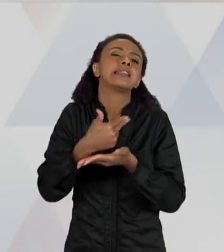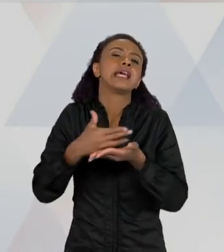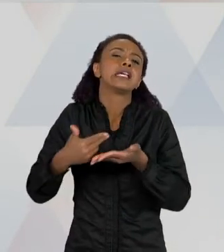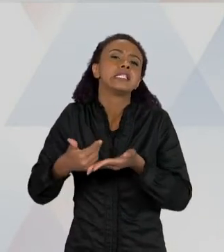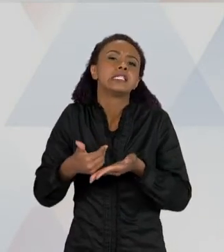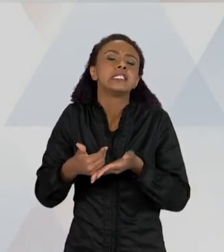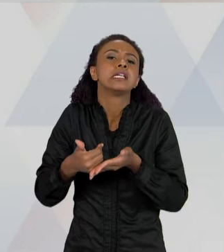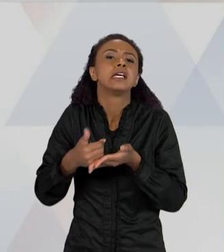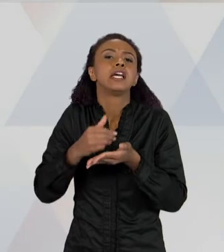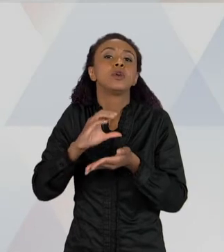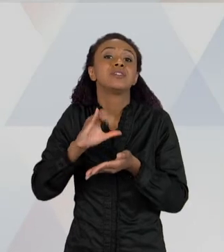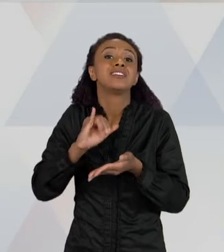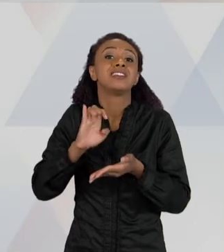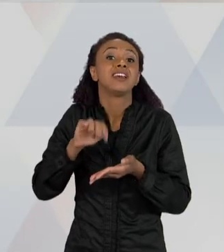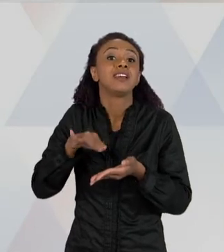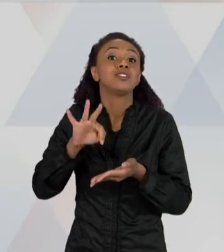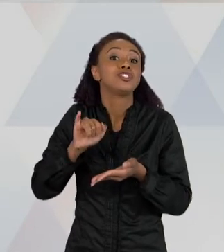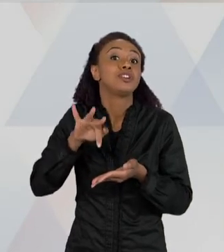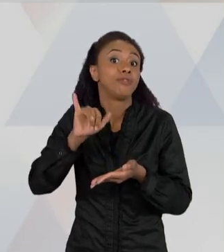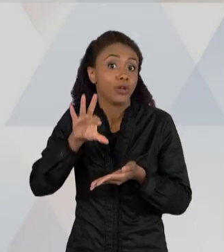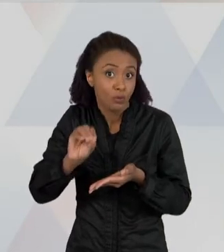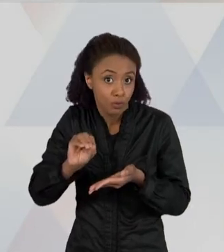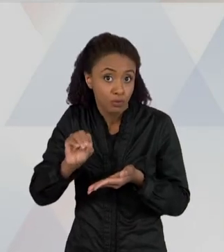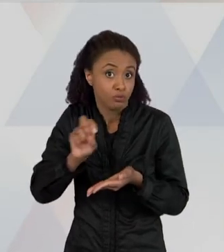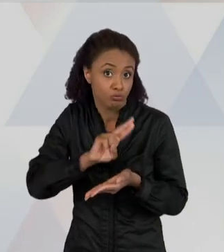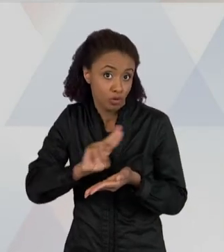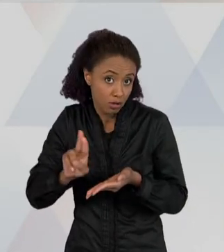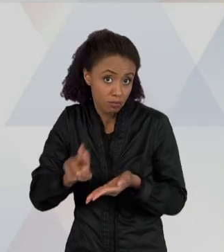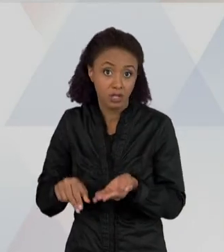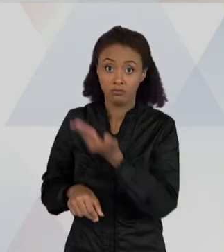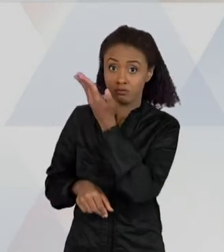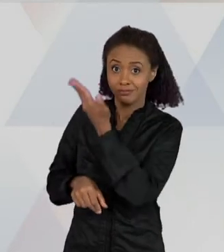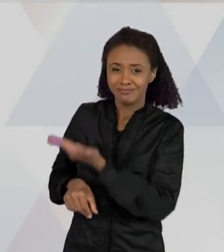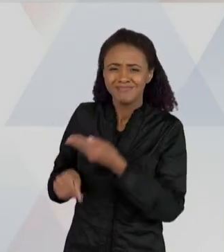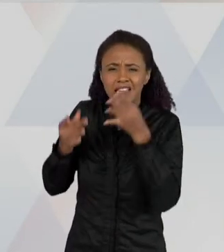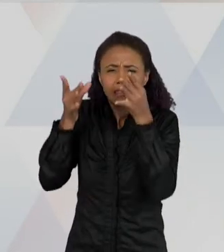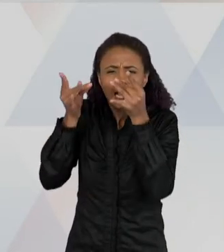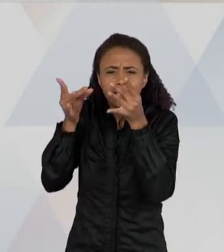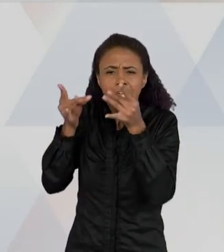É BEM CARACTERÍSTICOS DOS TEXTOS DE IMAGENS DA CIÊNCIA, QUE SÃO ESSES QUE TEM